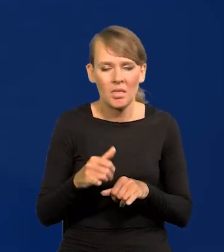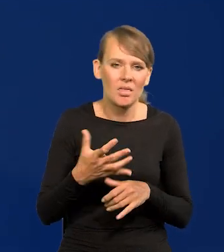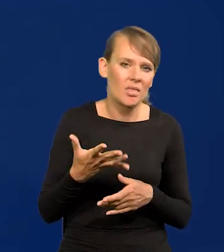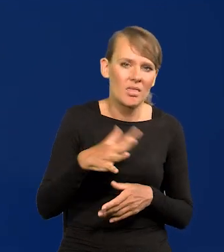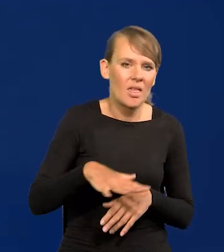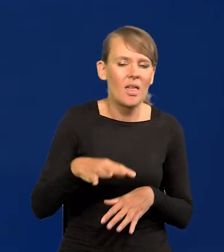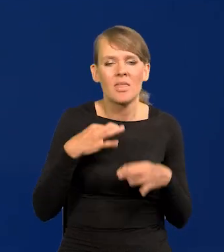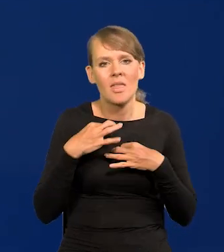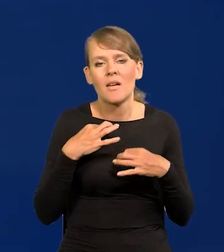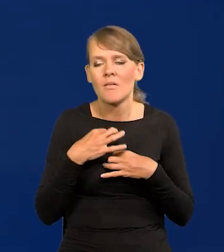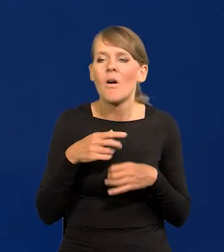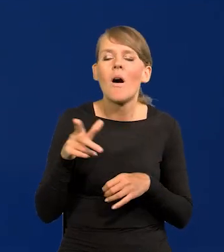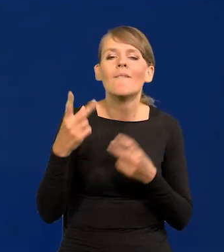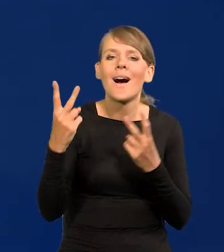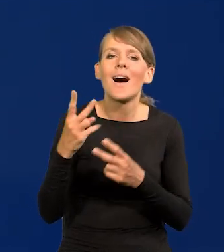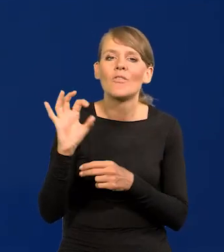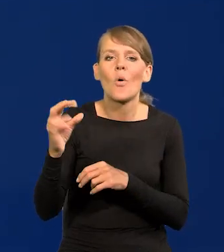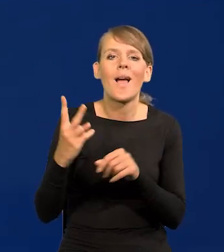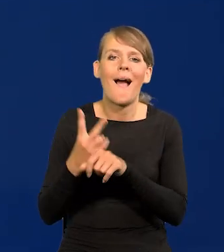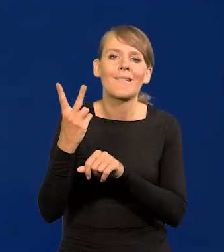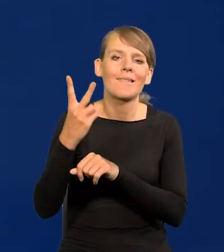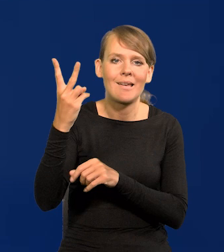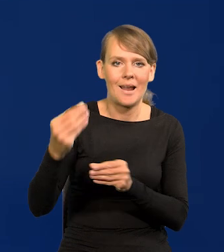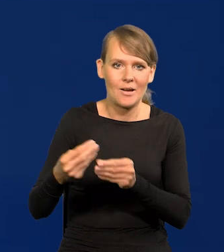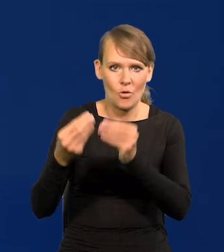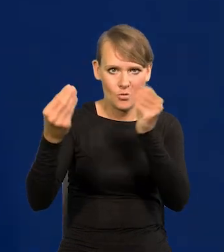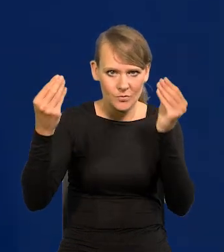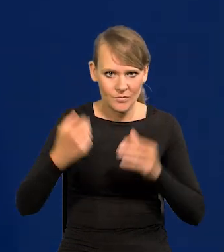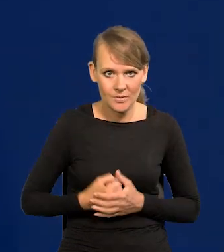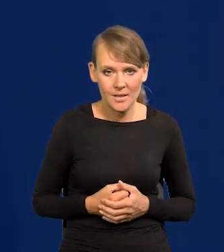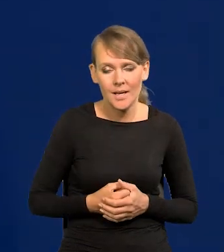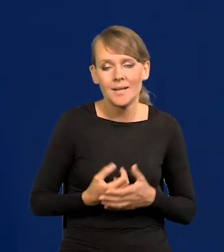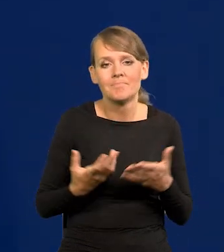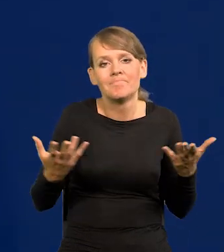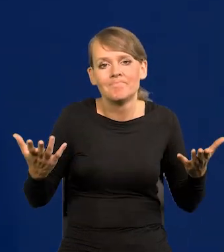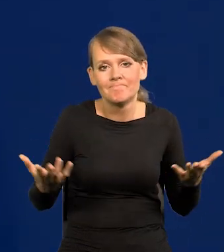byleby ich kariera osobista się rozwijała. Nic na to nie poradzimy.